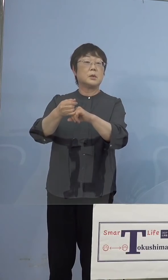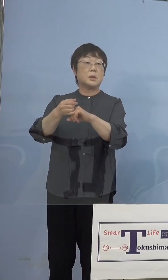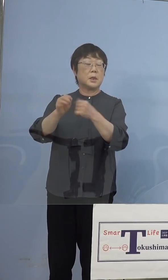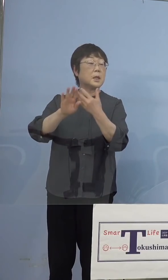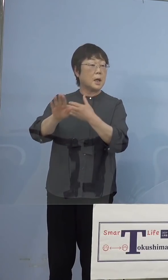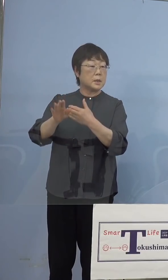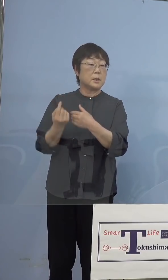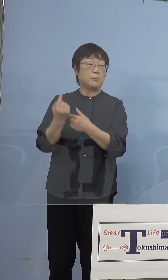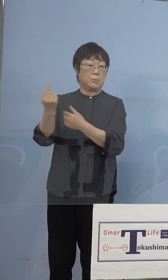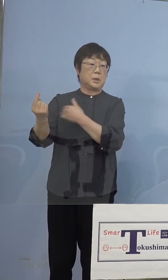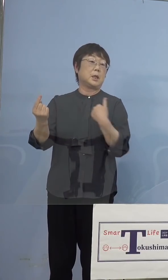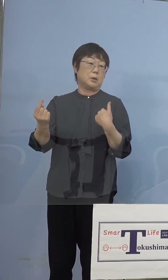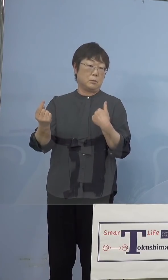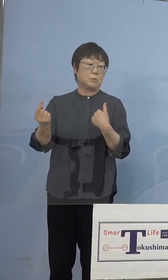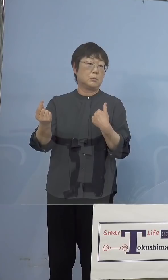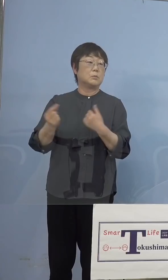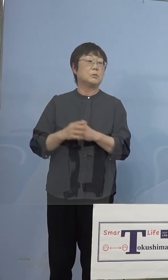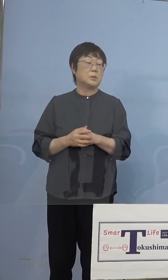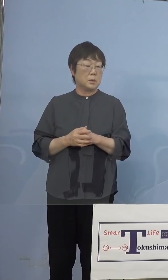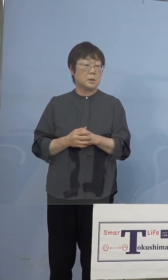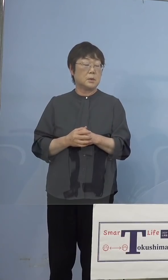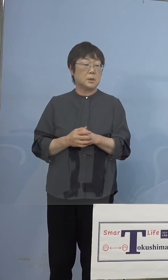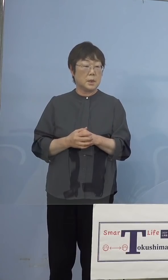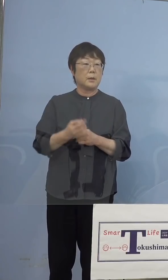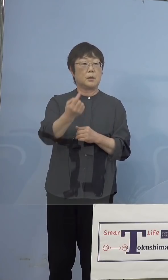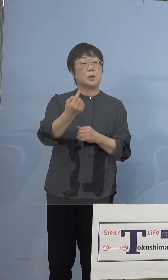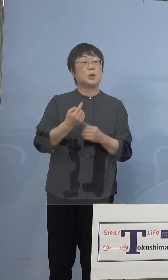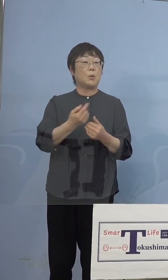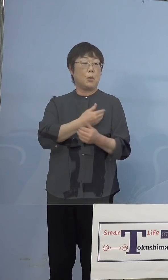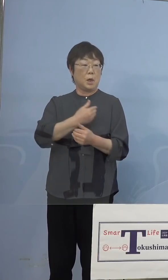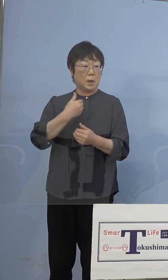そこで来ようかなといって 来ていただくとこういうことはあると